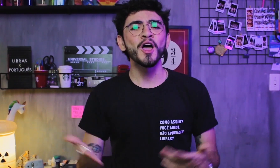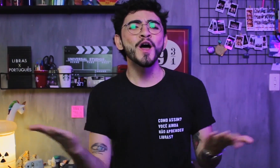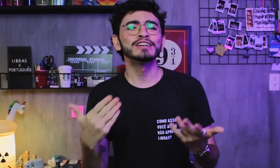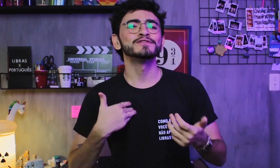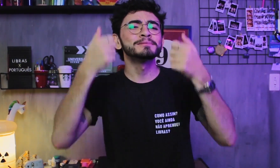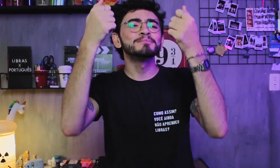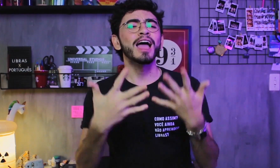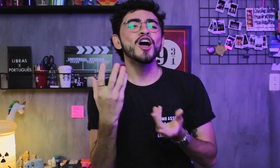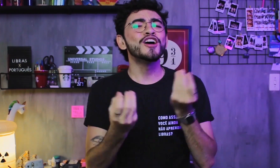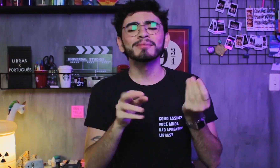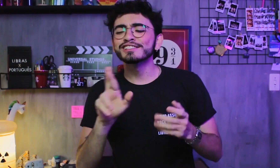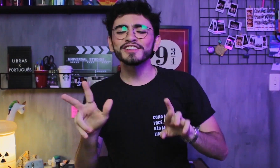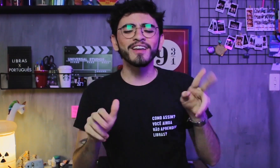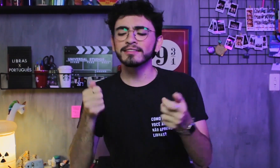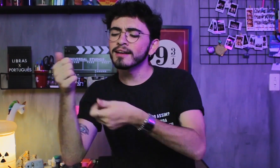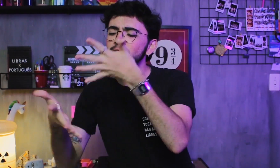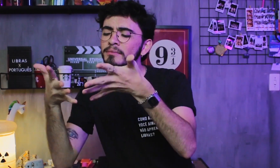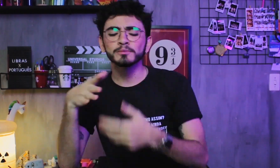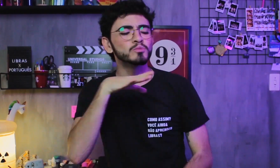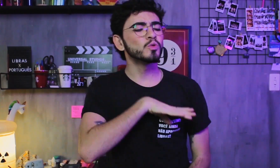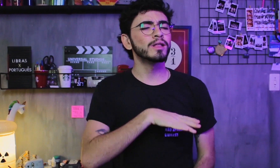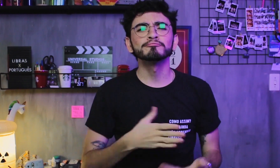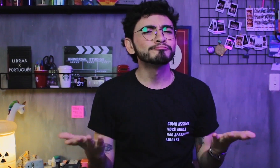Neste vídeo vou explicar quais são as diferenças entre a Libras e o Português.